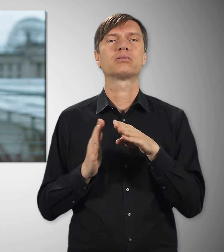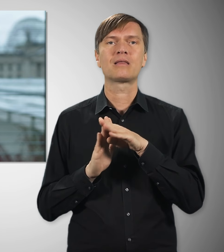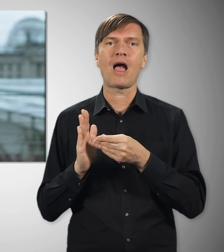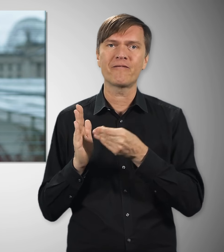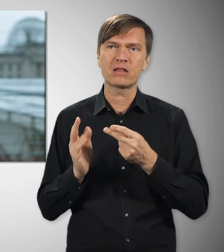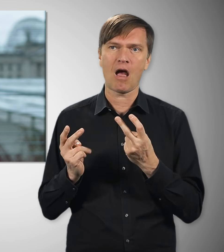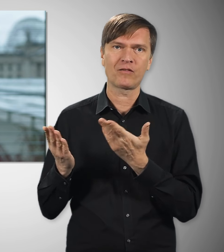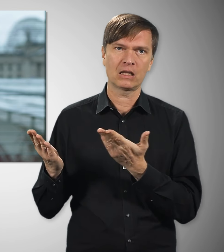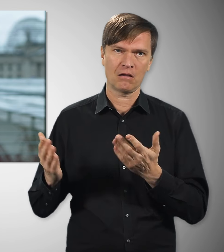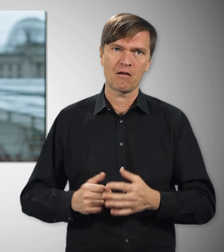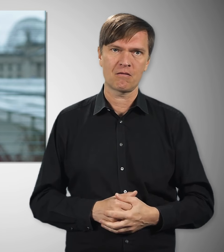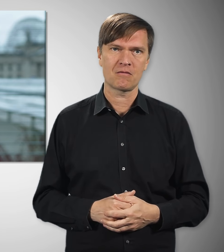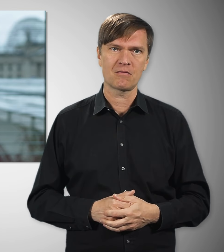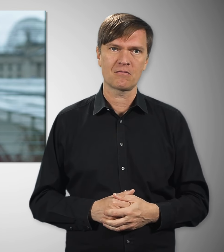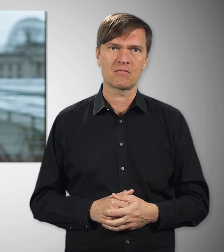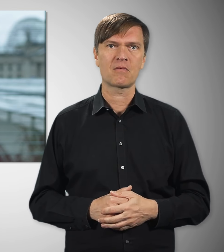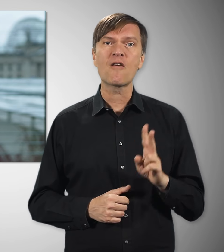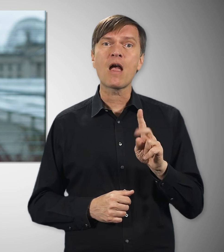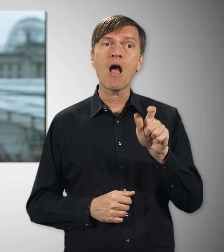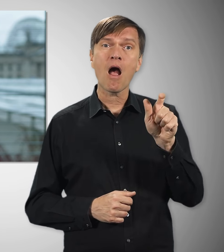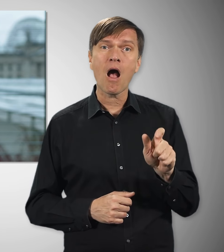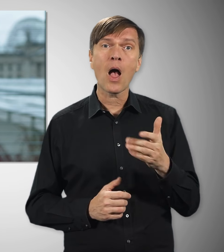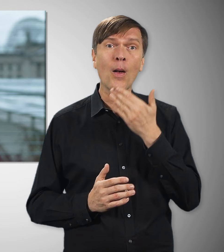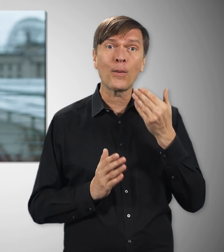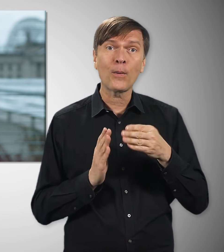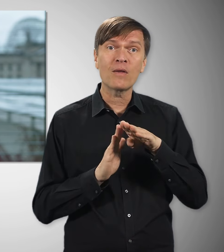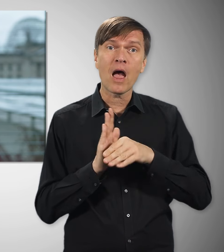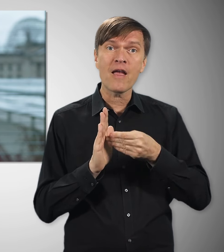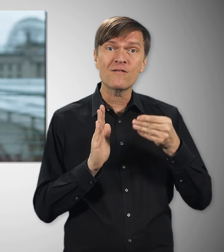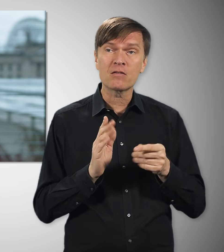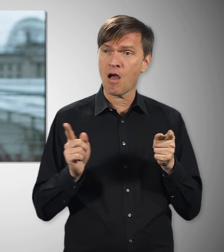wie wichtig Tarifverträge sind. Beschäftigte ohne Tarifvertrag